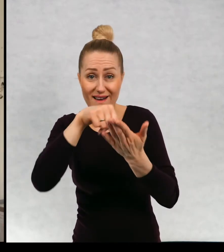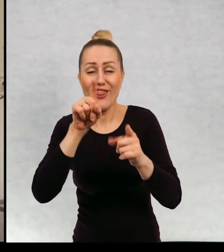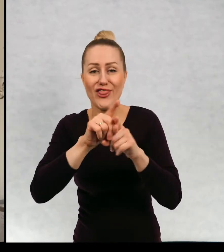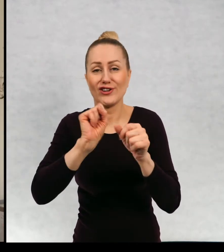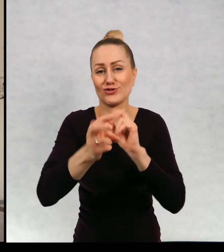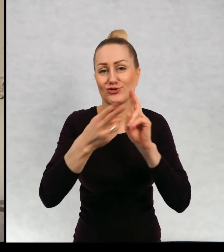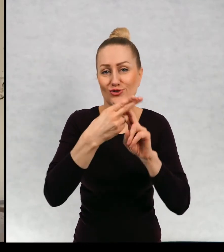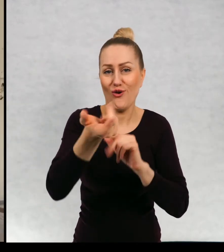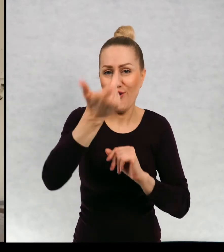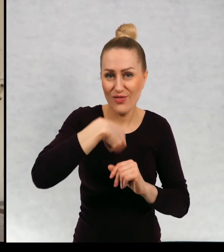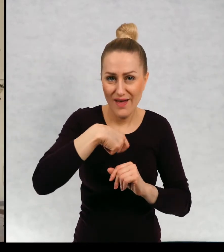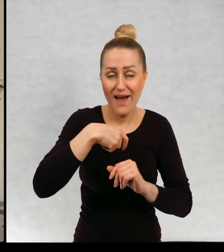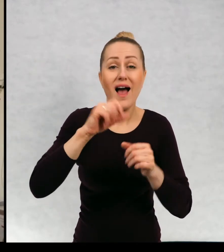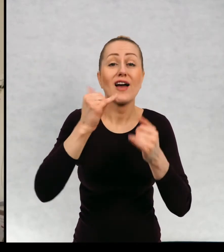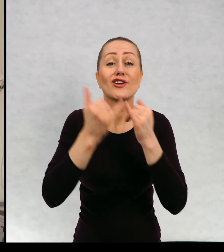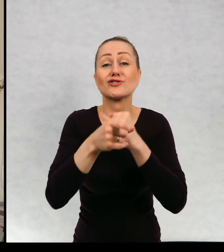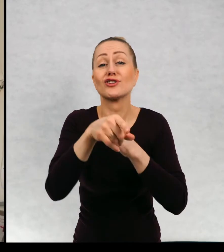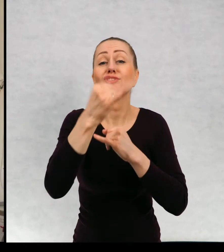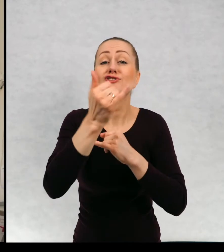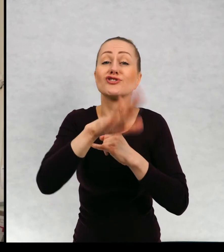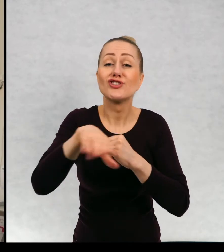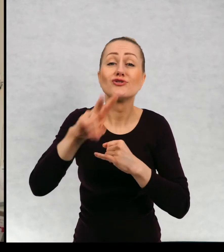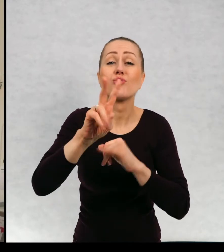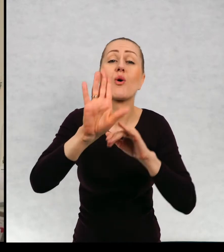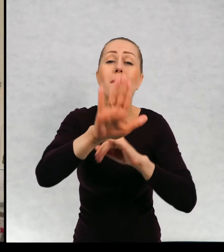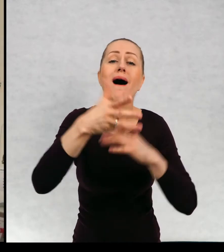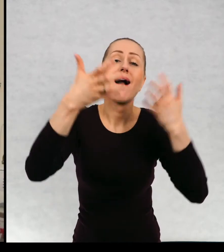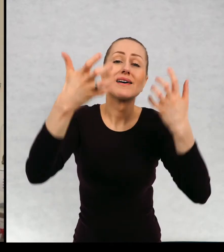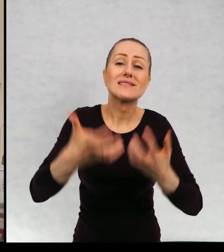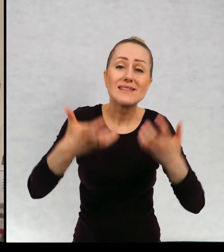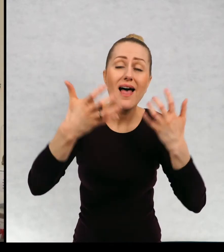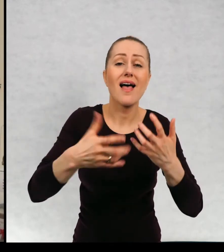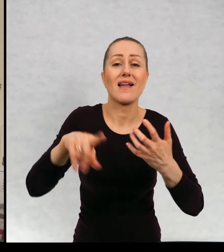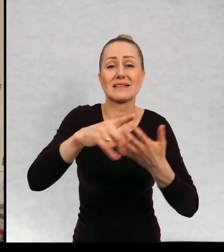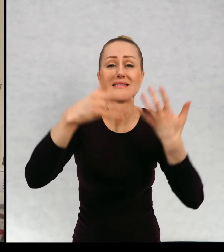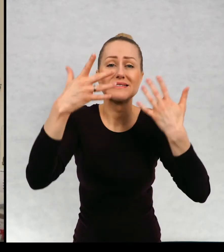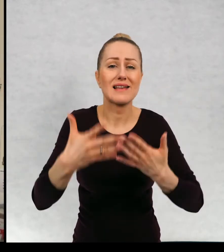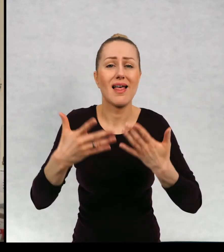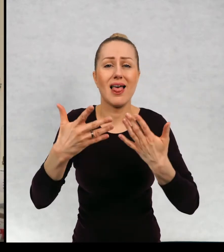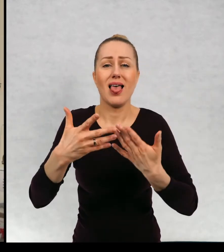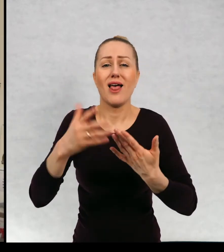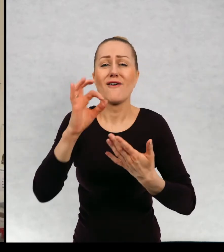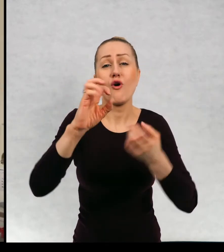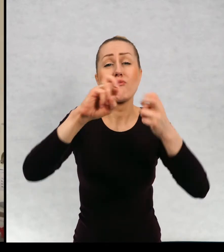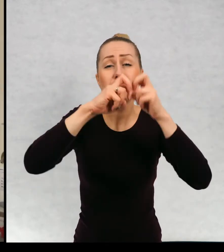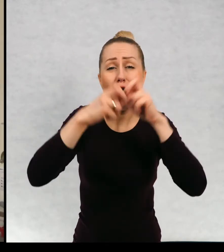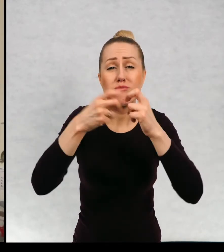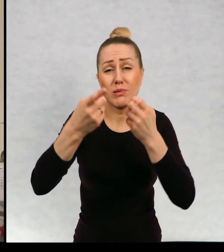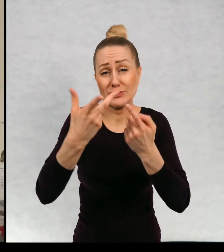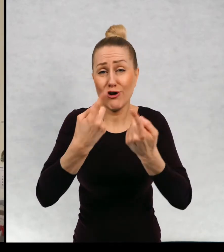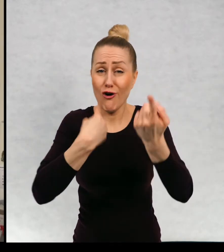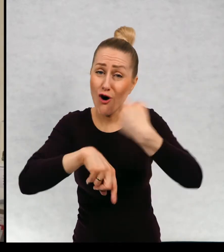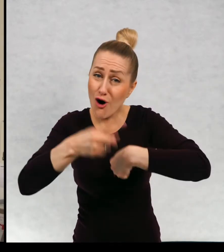namiar na siebie, aby te dzieci, które mają ochotę podzielić się ze mną jakimiś zmartwieniem, żeby